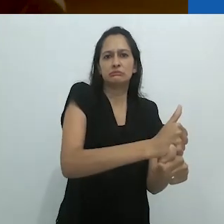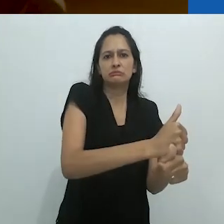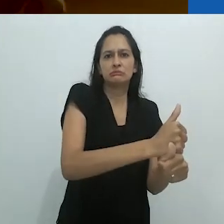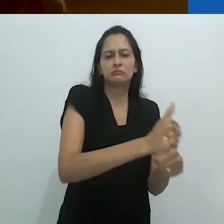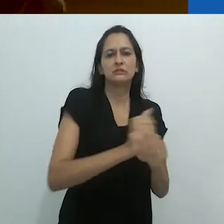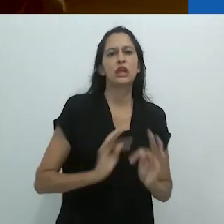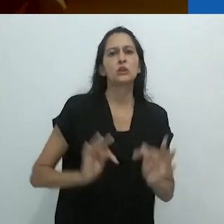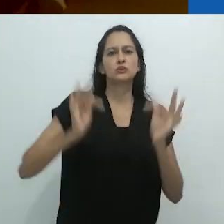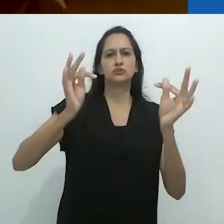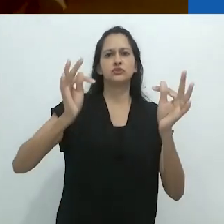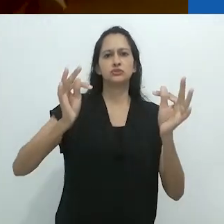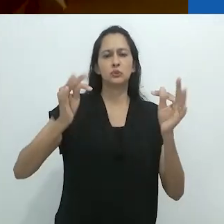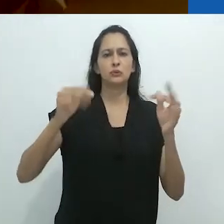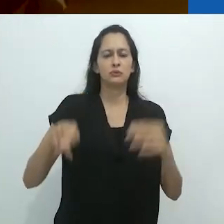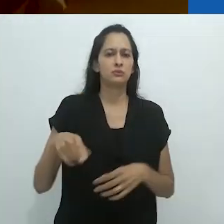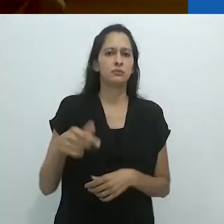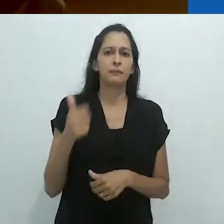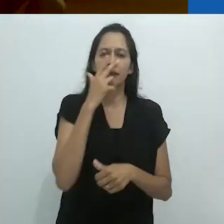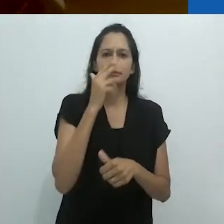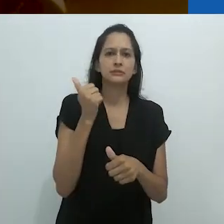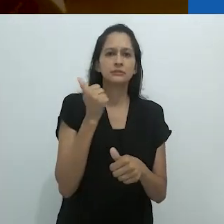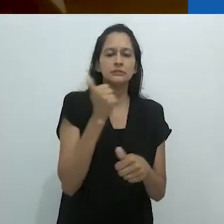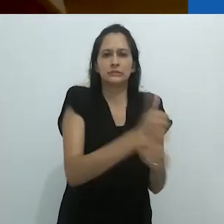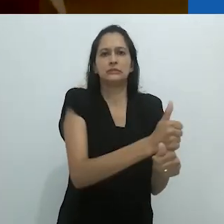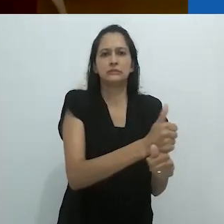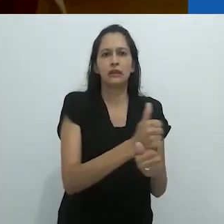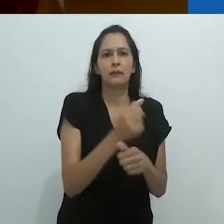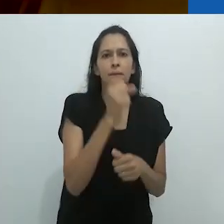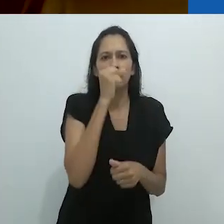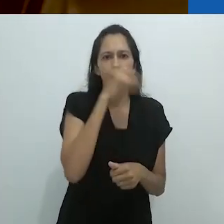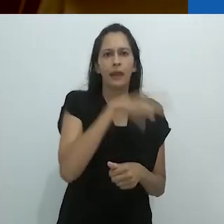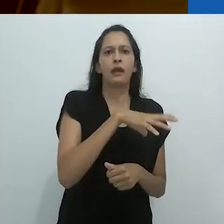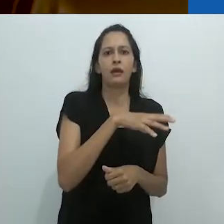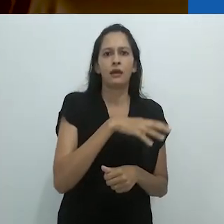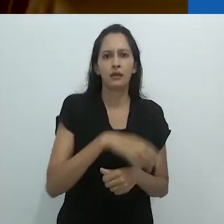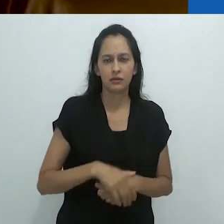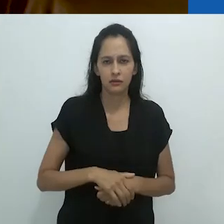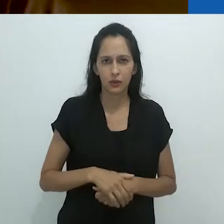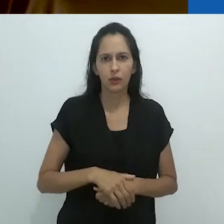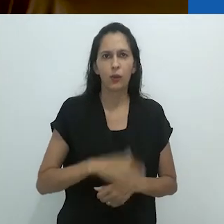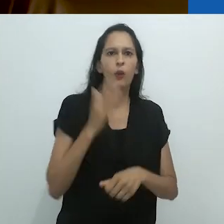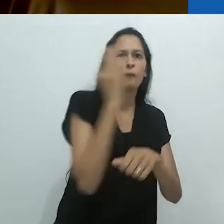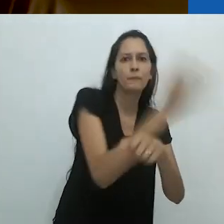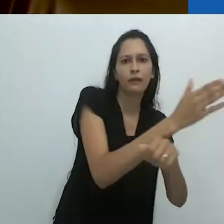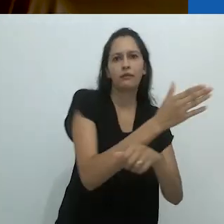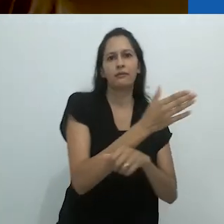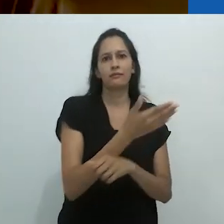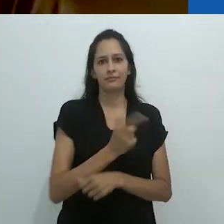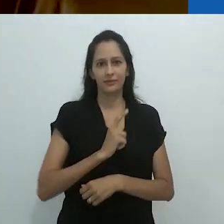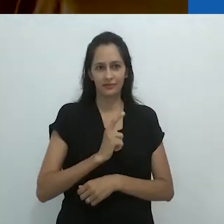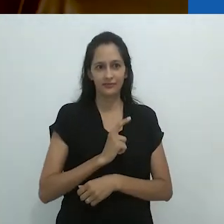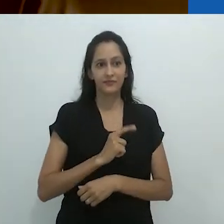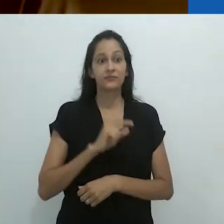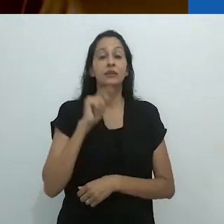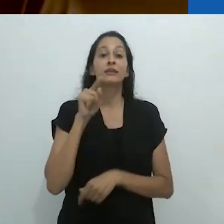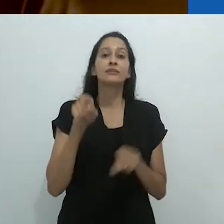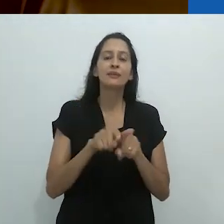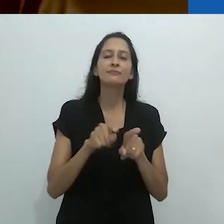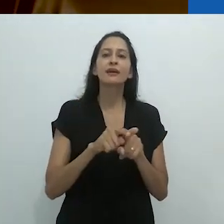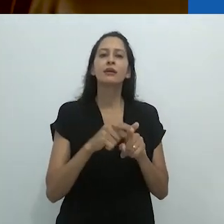agora banido pela brutalidade do Power Point e, em segundo lugar,